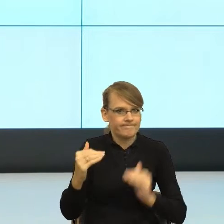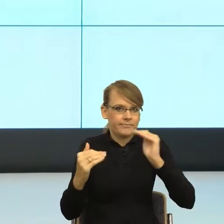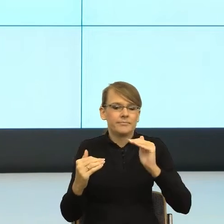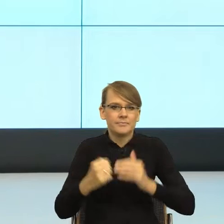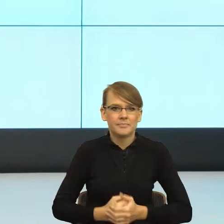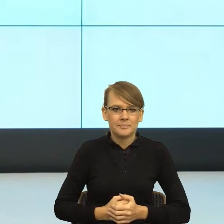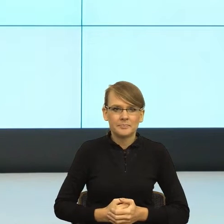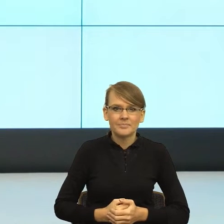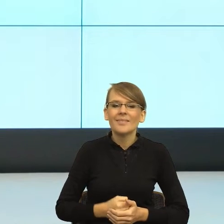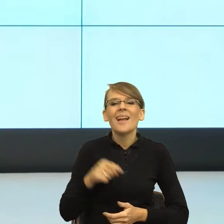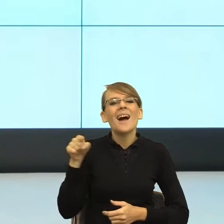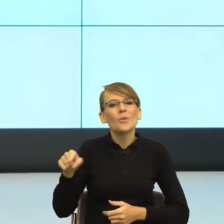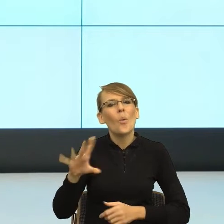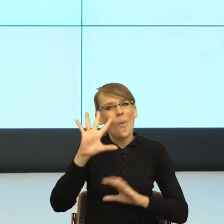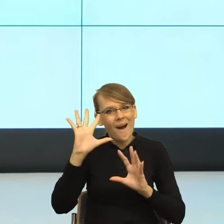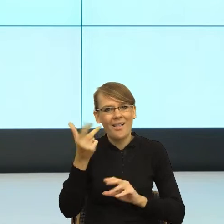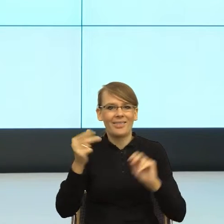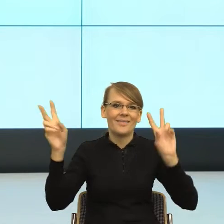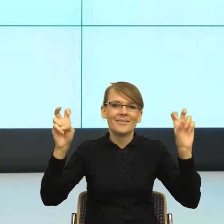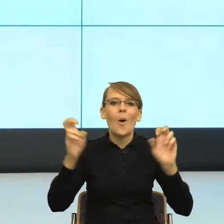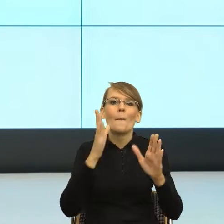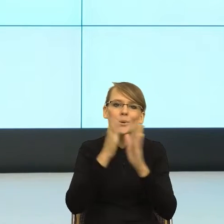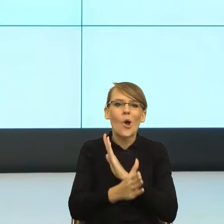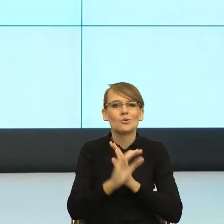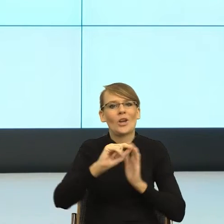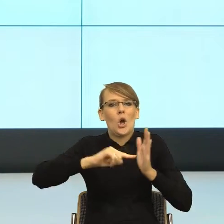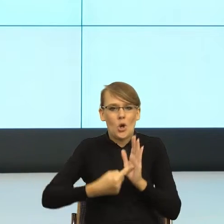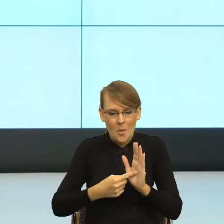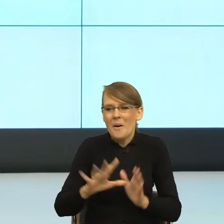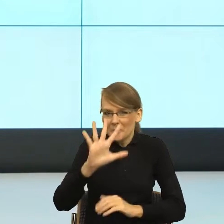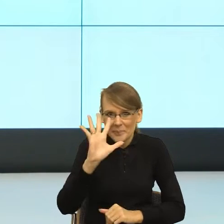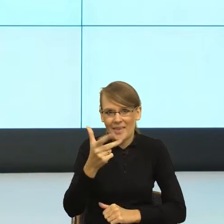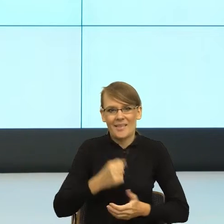i kropka", on jest piękny, ale w tle mam taki lęk. Nie za prosto,